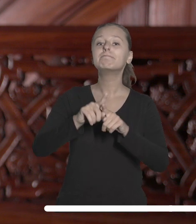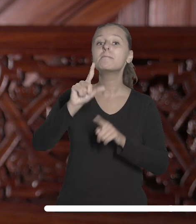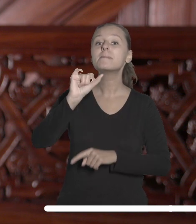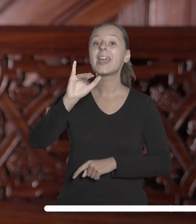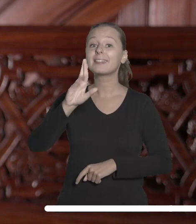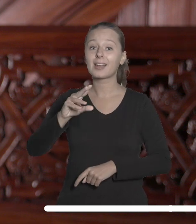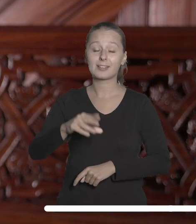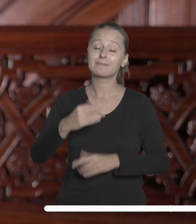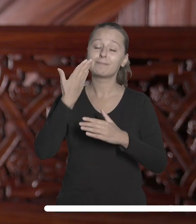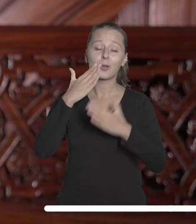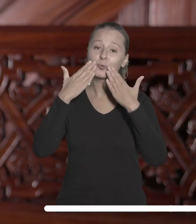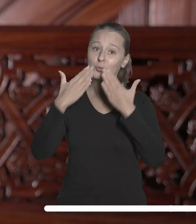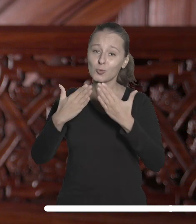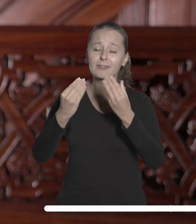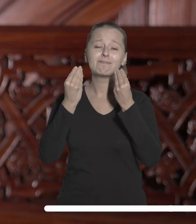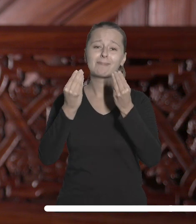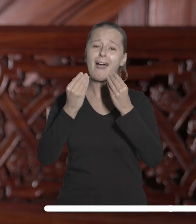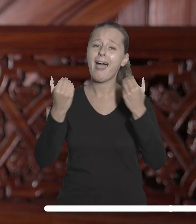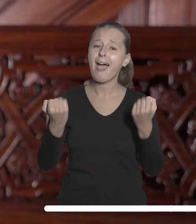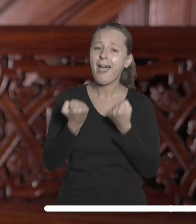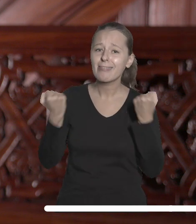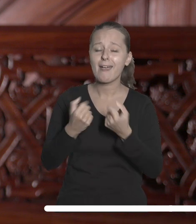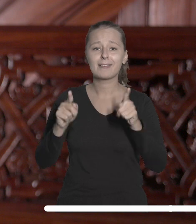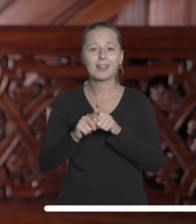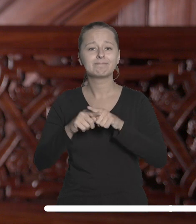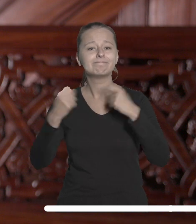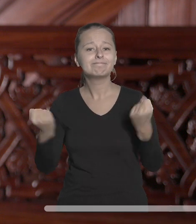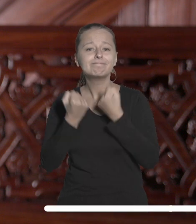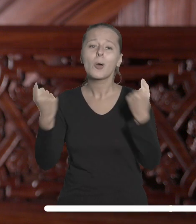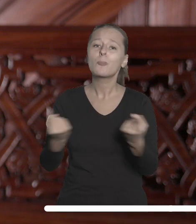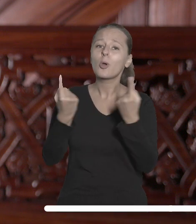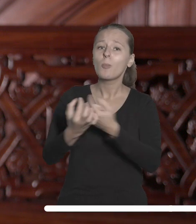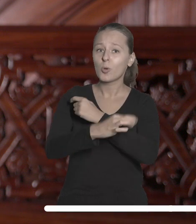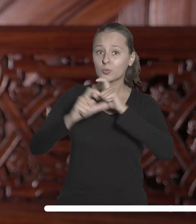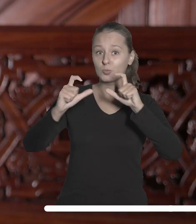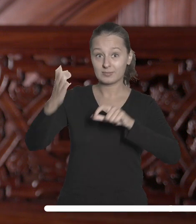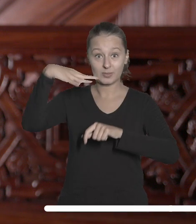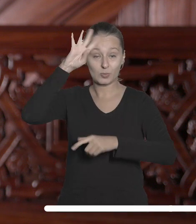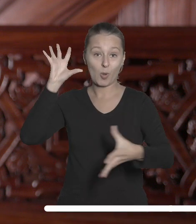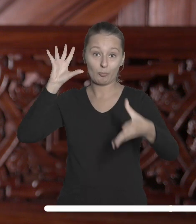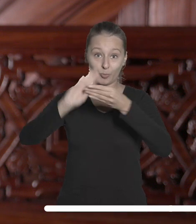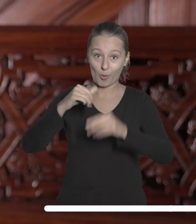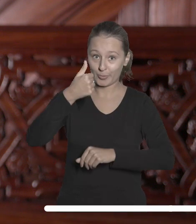za wspaniałą energię i zaangażowanie w promocję UŁ w ubiegłym roku akademickim.